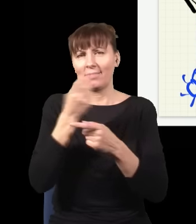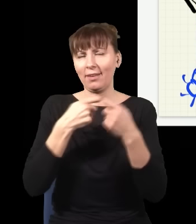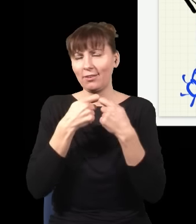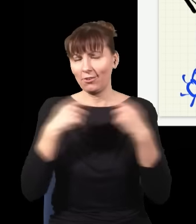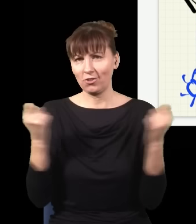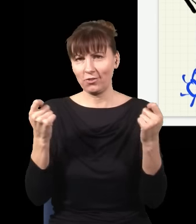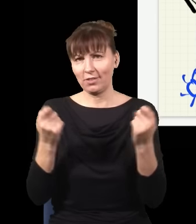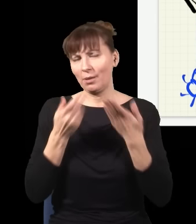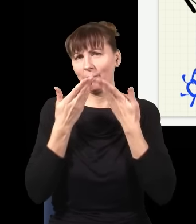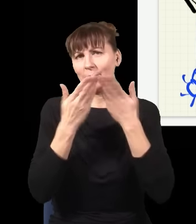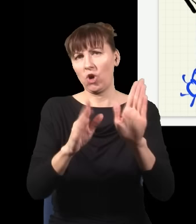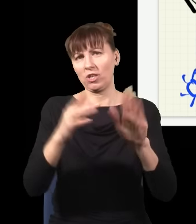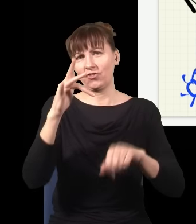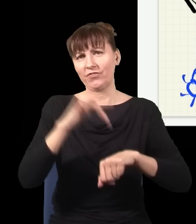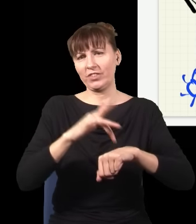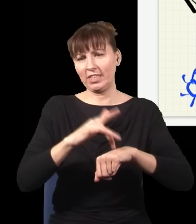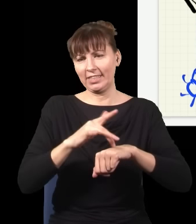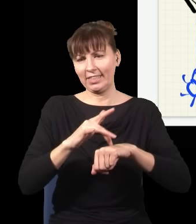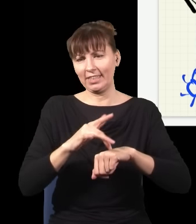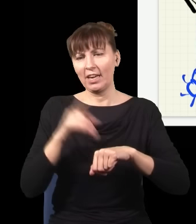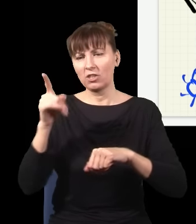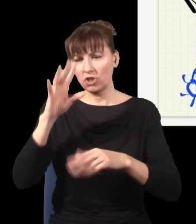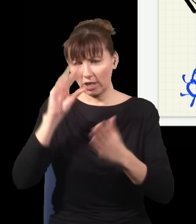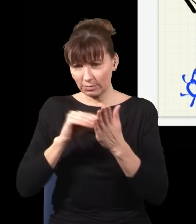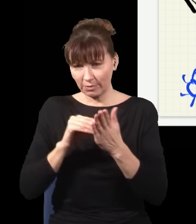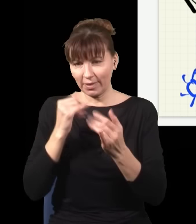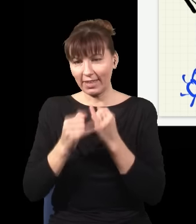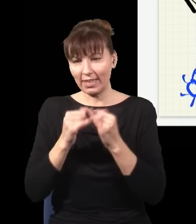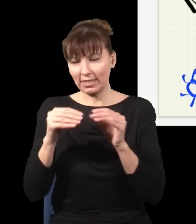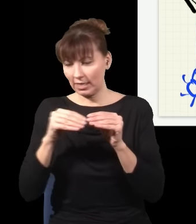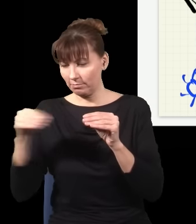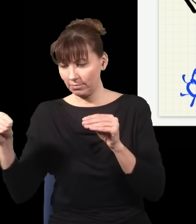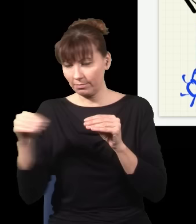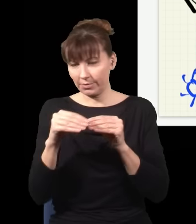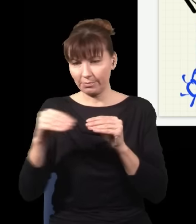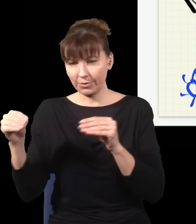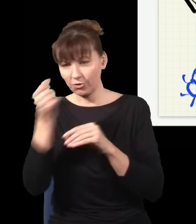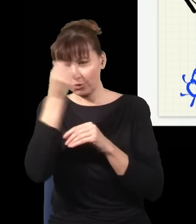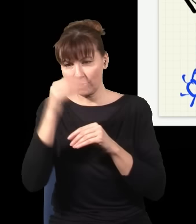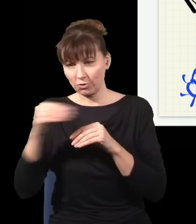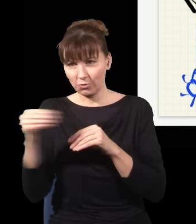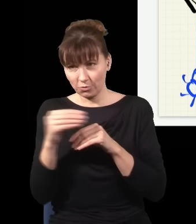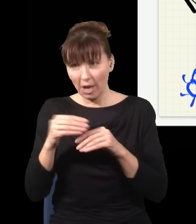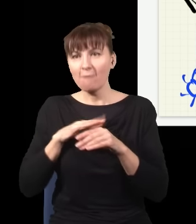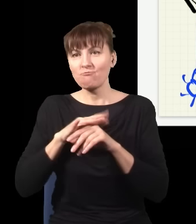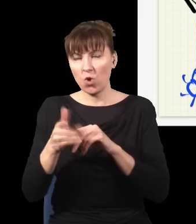bo w tym eksperymencie trochę to wygląda, jak gdyby wsuwanie albo niewsuwanie płytki działało na przyszłość, ale tak naprawdę jak się przyjrzeć uważnie, wcale tak nie jest, i to nie jest żaden dowód,